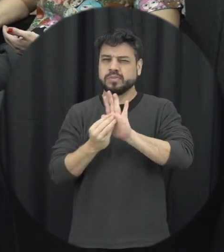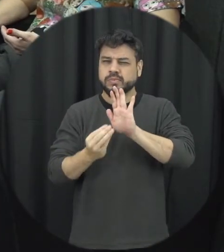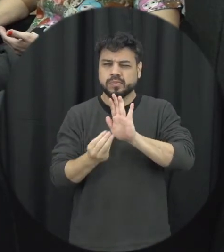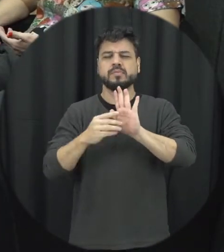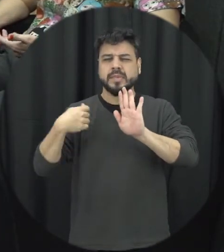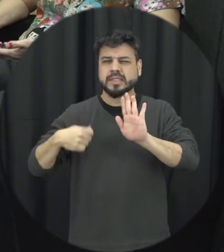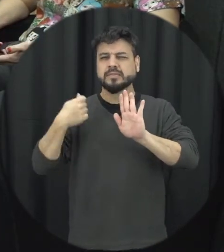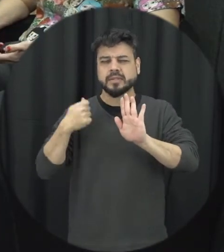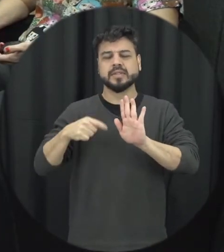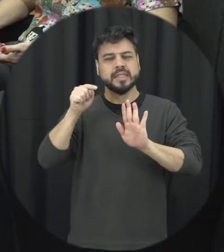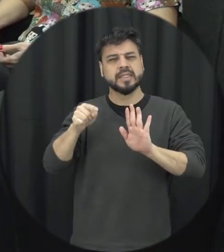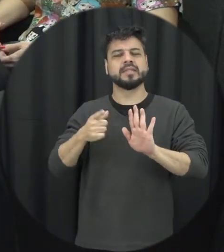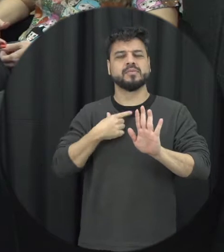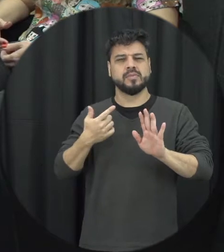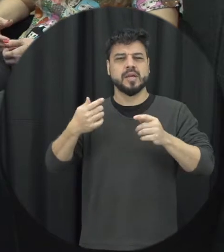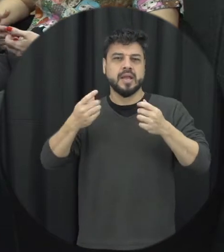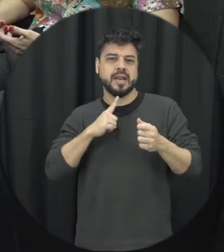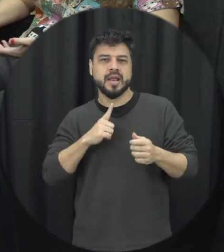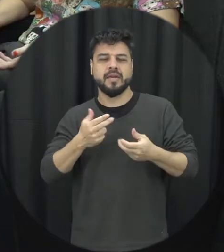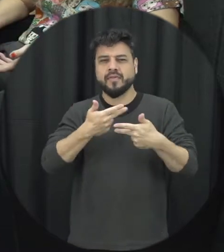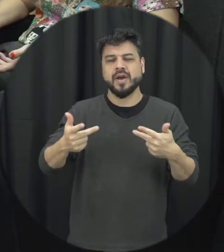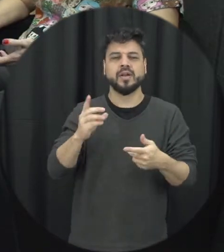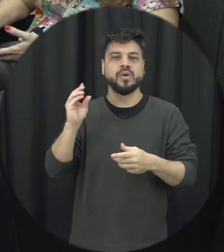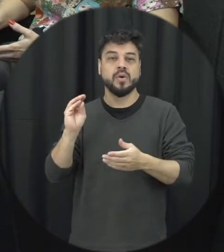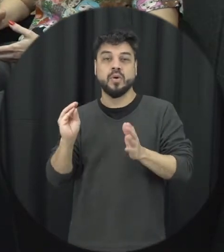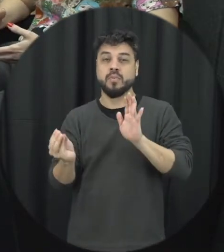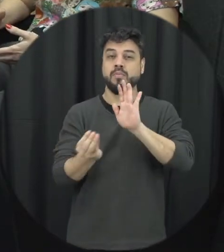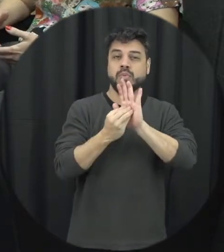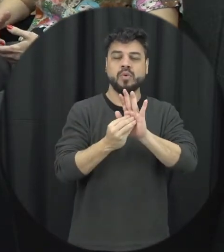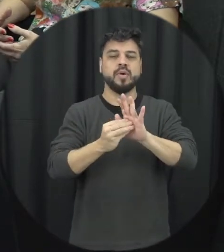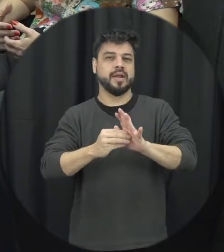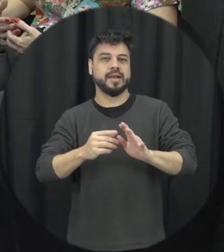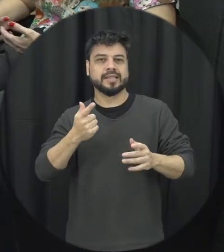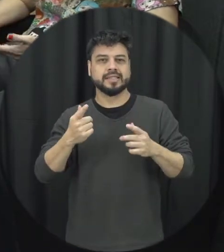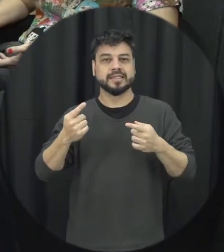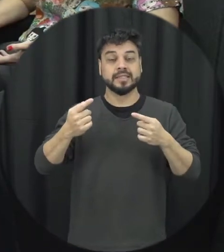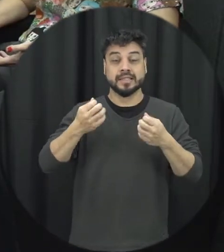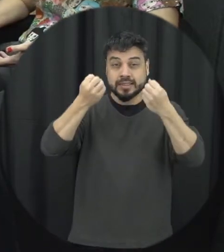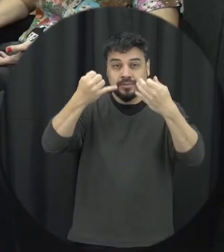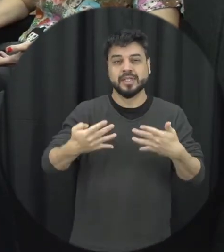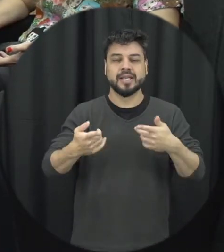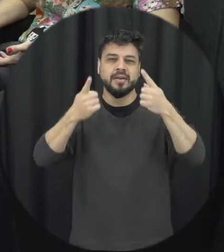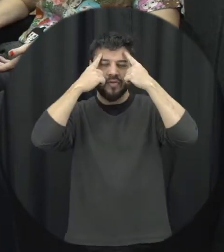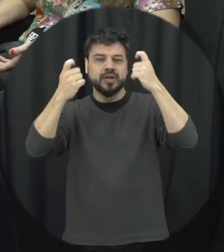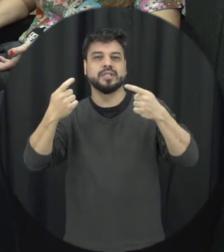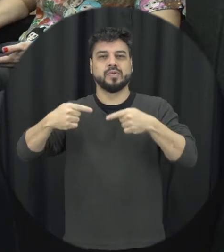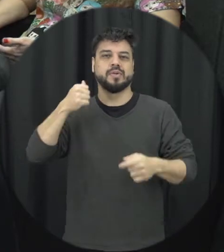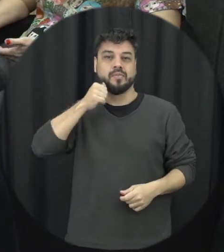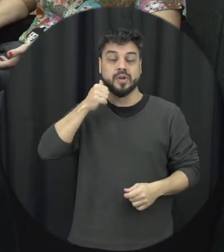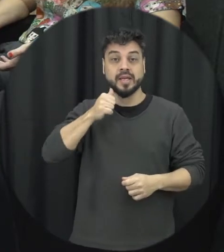temática da violência contra mulher muitas dessas faltas né a gente o efetivamente influir somente